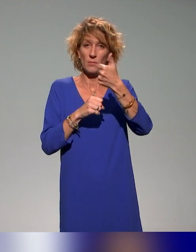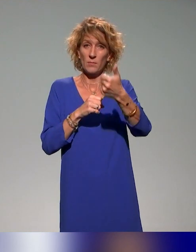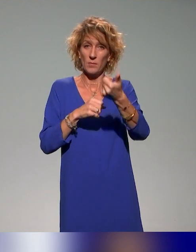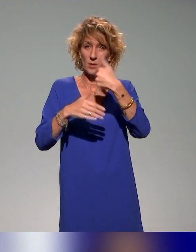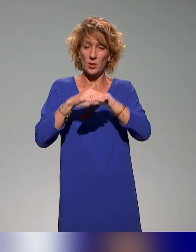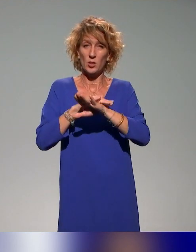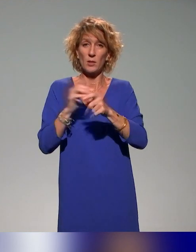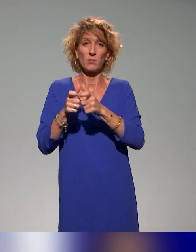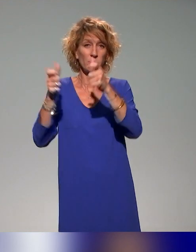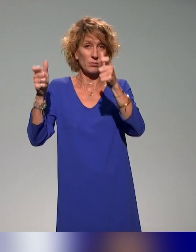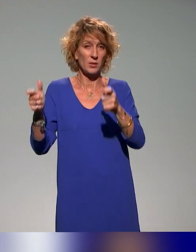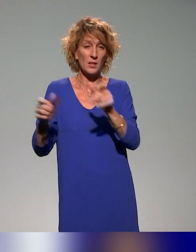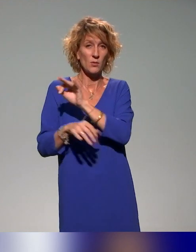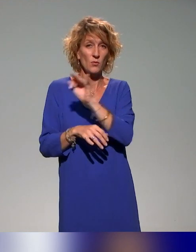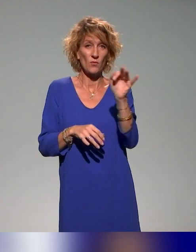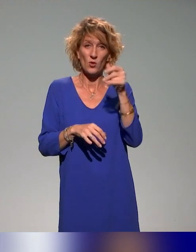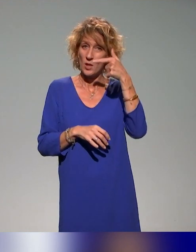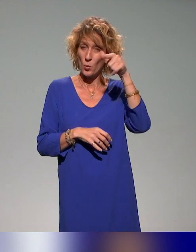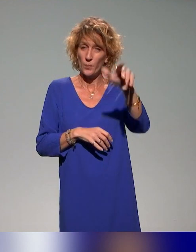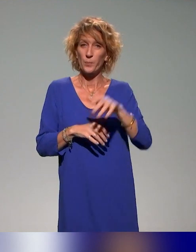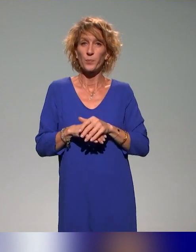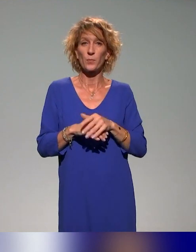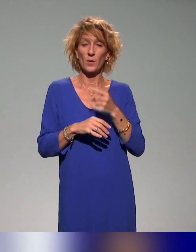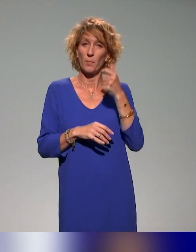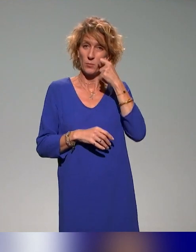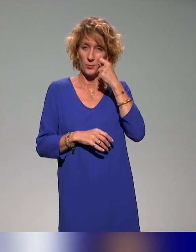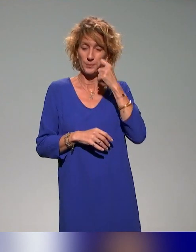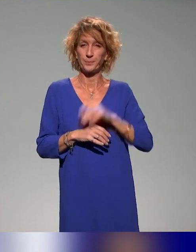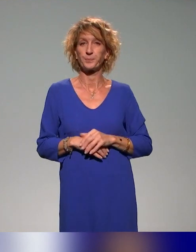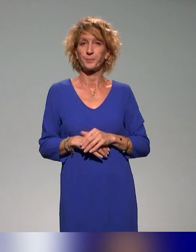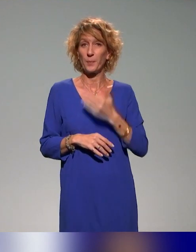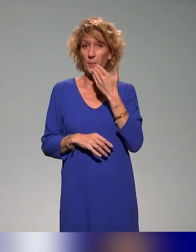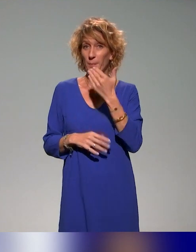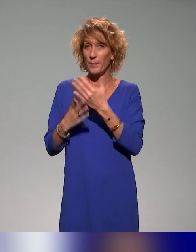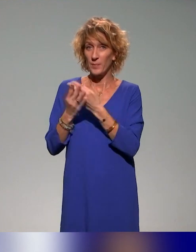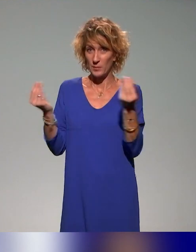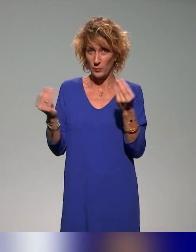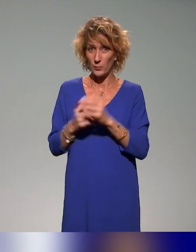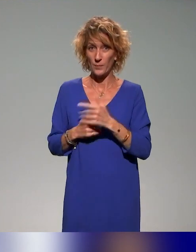Français à Lyon. Donc ce sera en présentiel. Merci beaucoup à tous les deux.